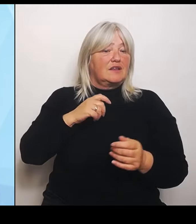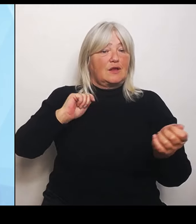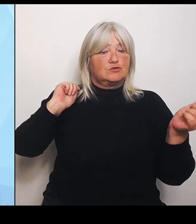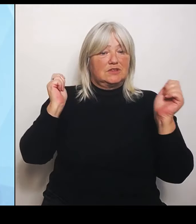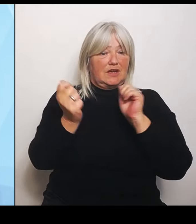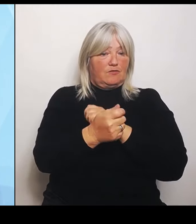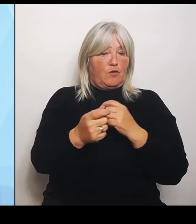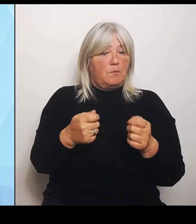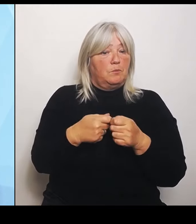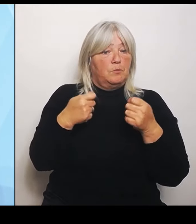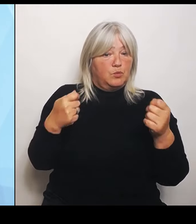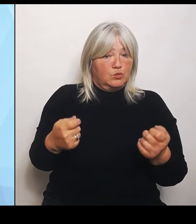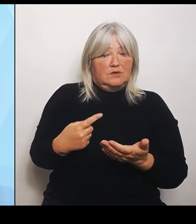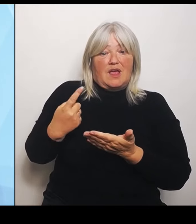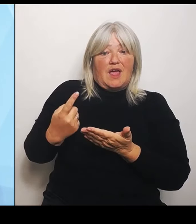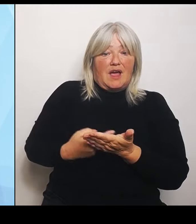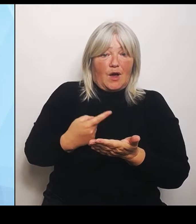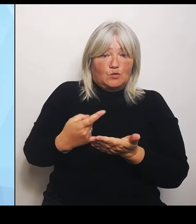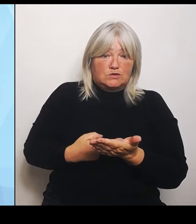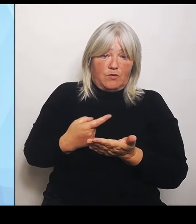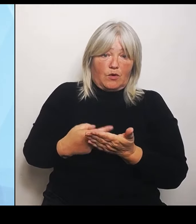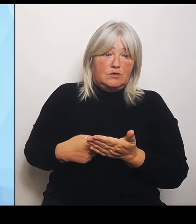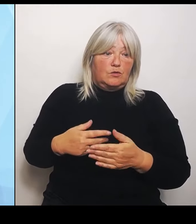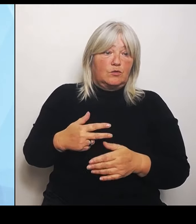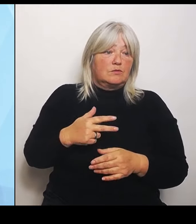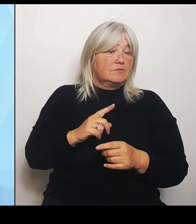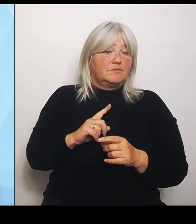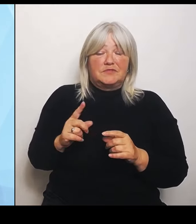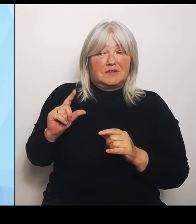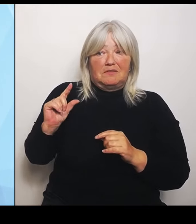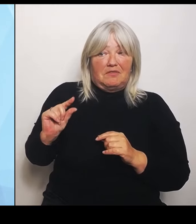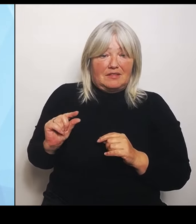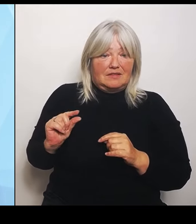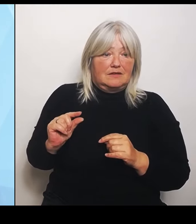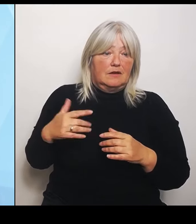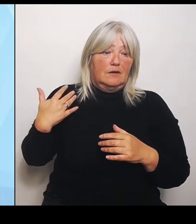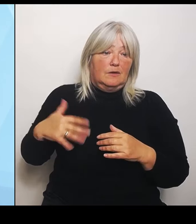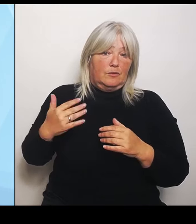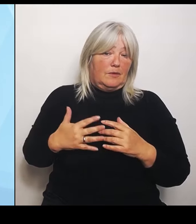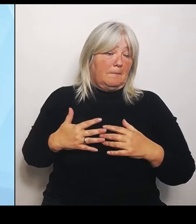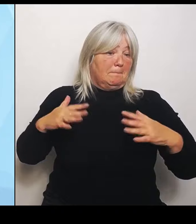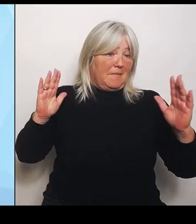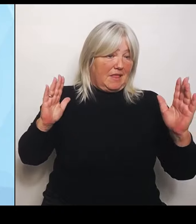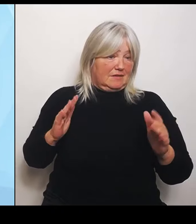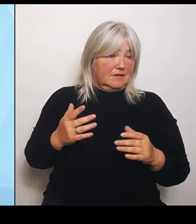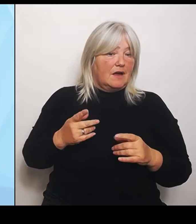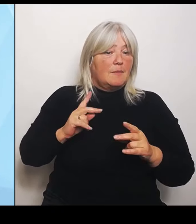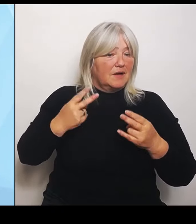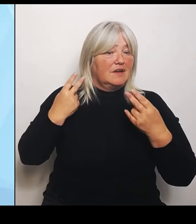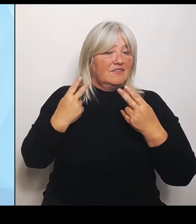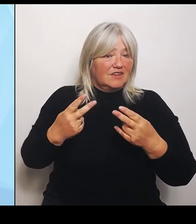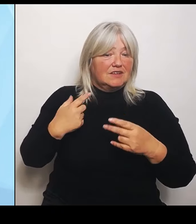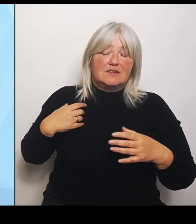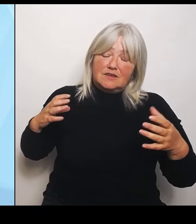Eher größer. Umso wichtiger ist es, dass wir dort jetzt gemeinsam handeln. Aufgrund der Bedeutung, mein Kollege Florian Herrmann hat es